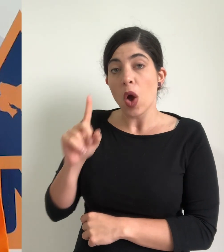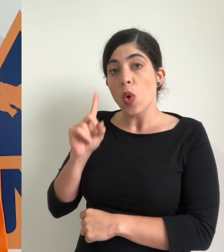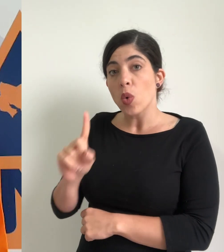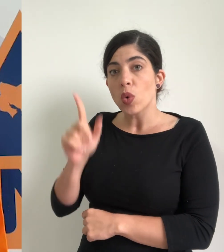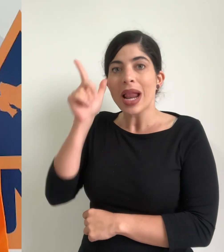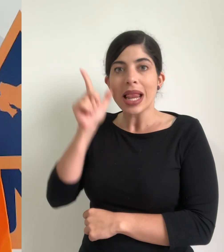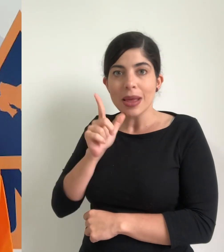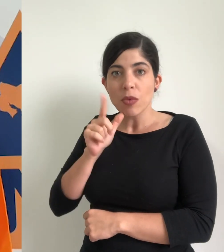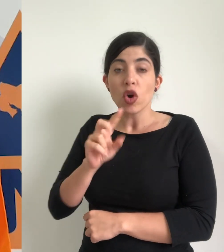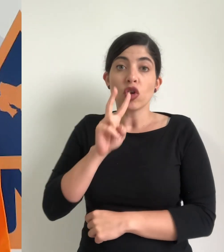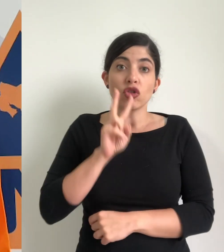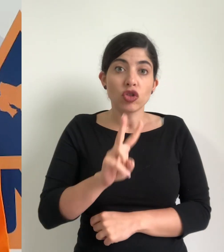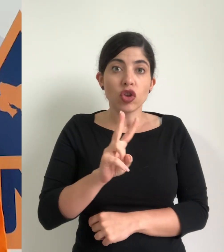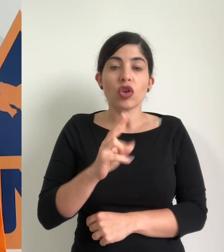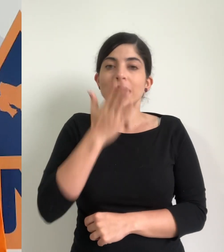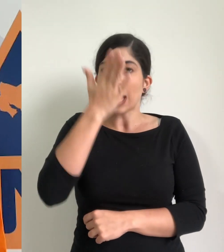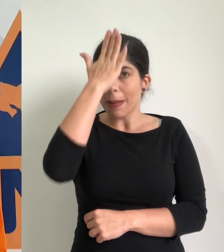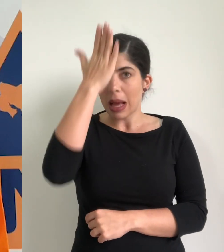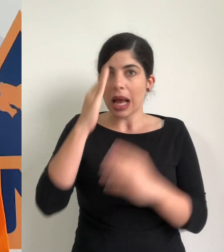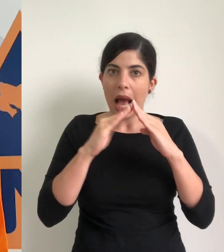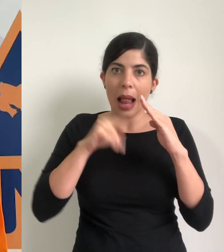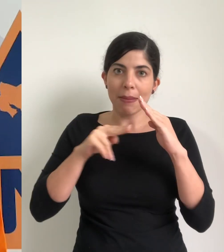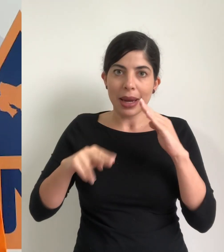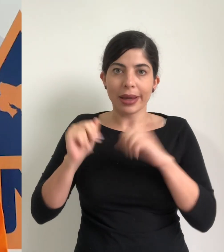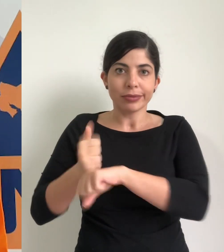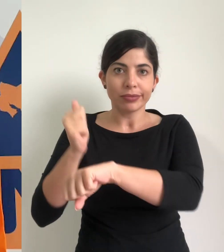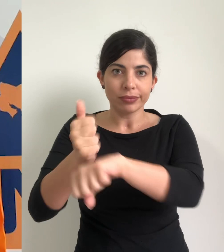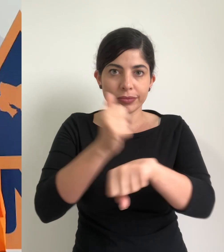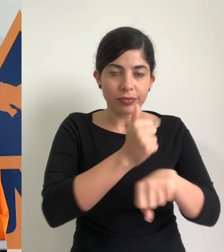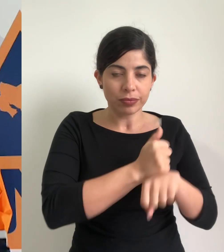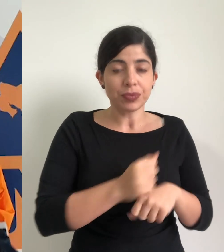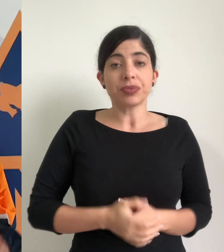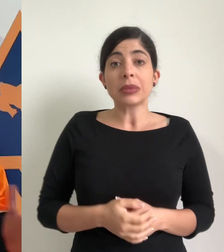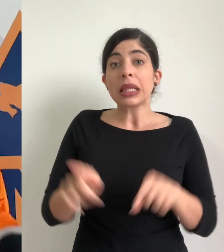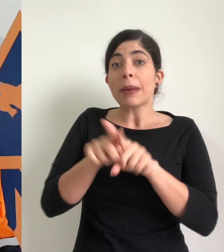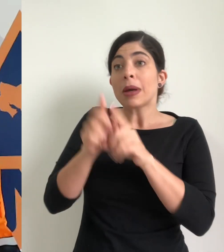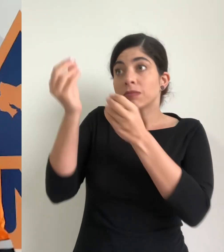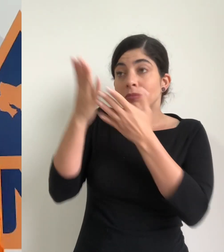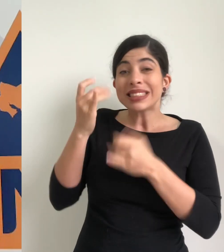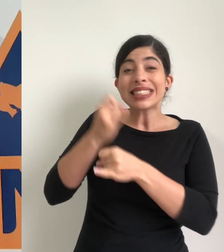uno en el cantón de limón y dos en el cantón de Talamanca según el reporte que nos ha dado el